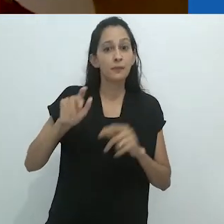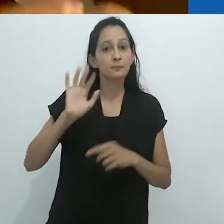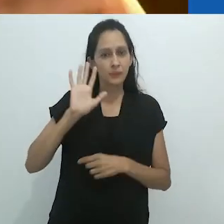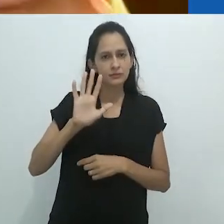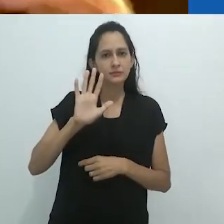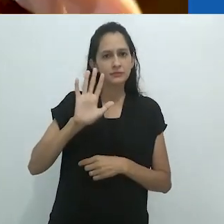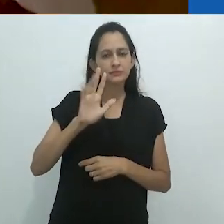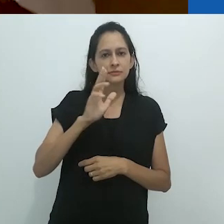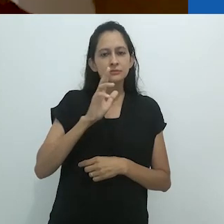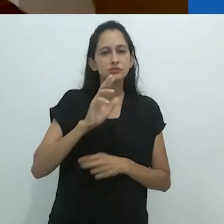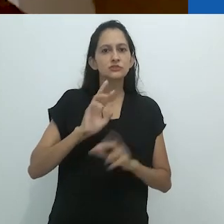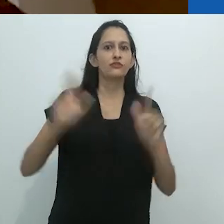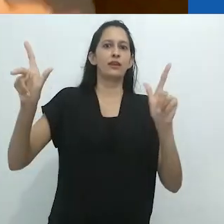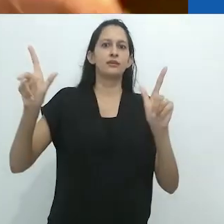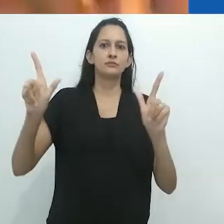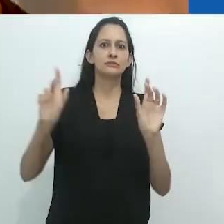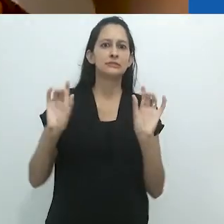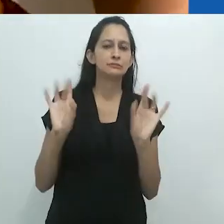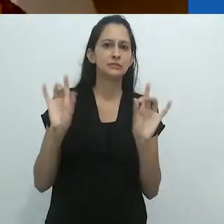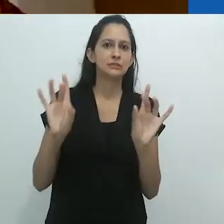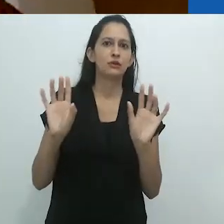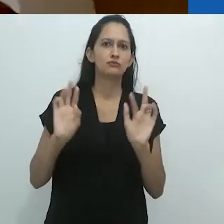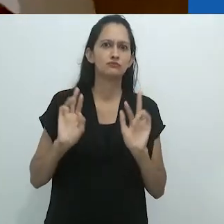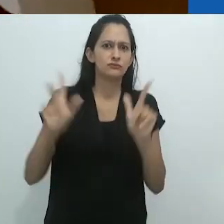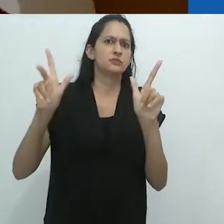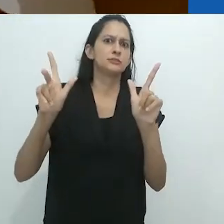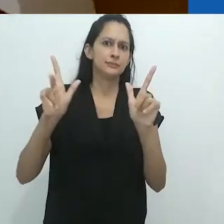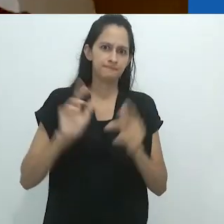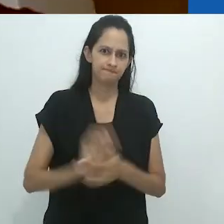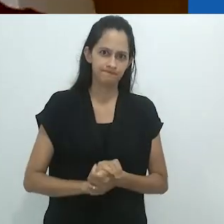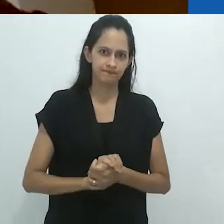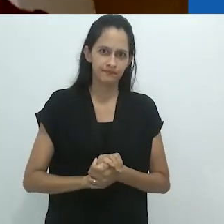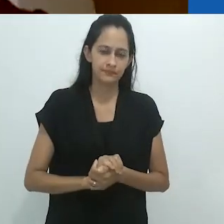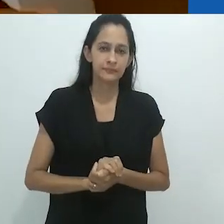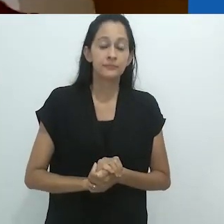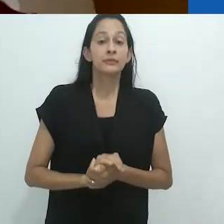Mas, mesmo assim, surreal.